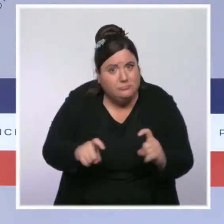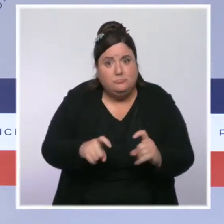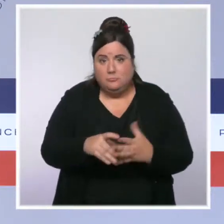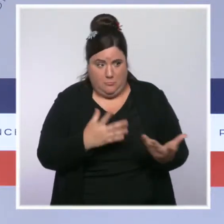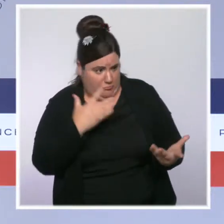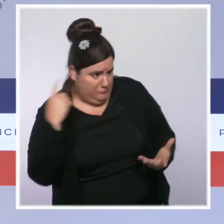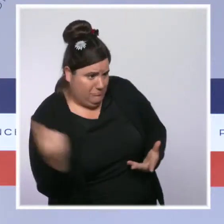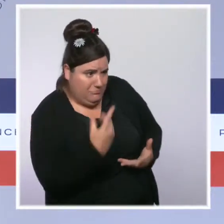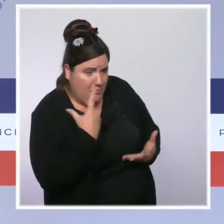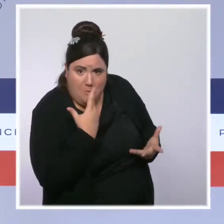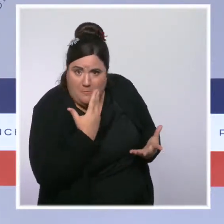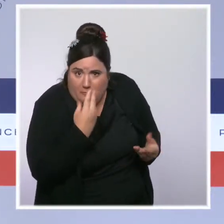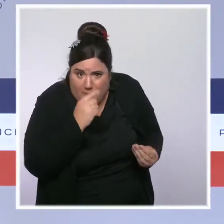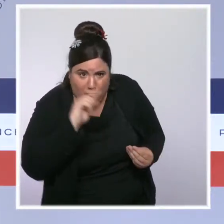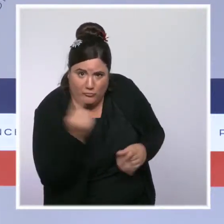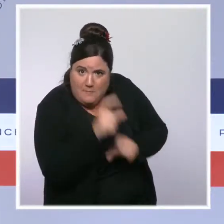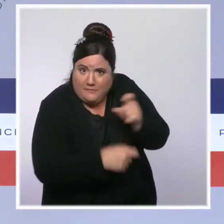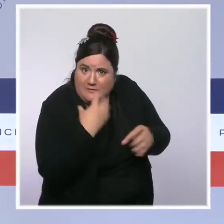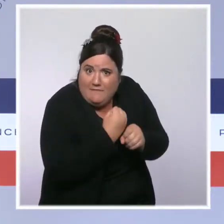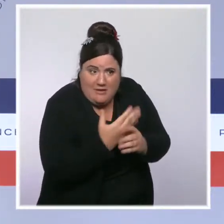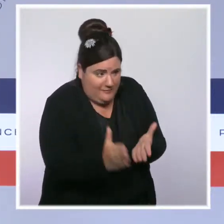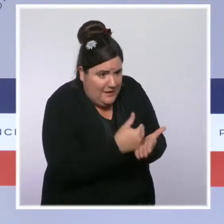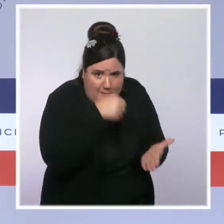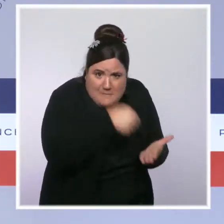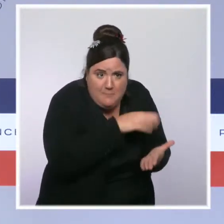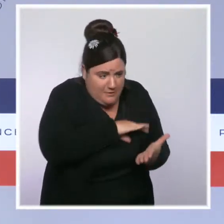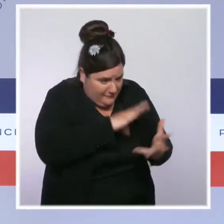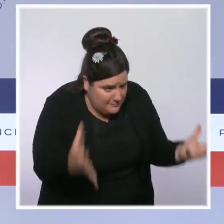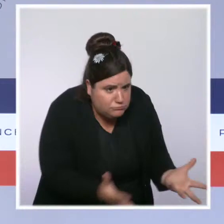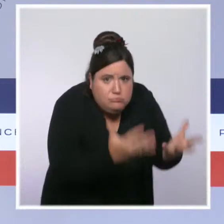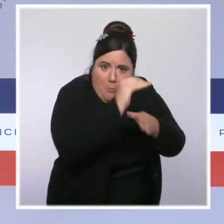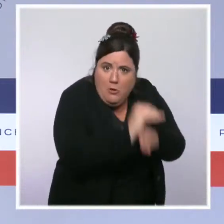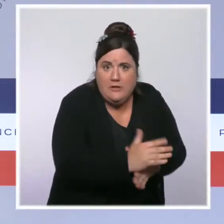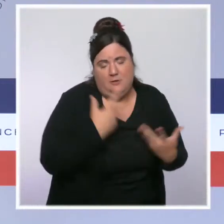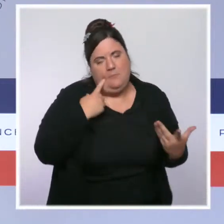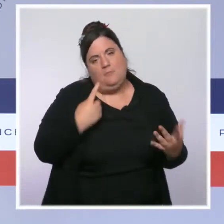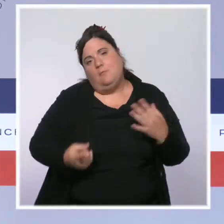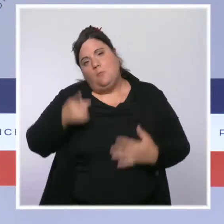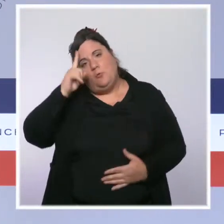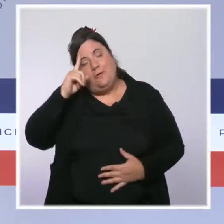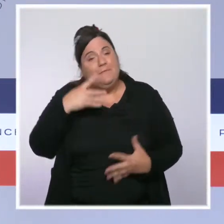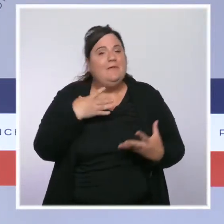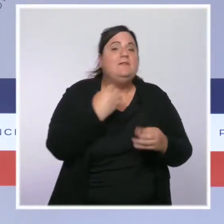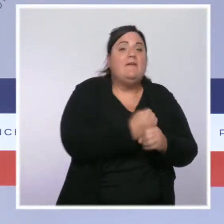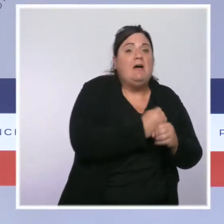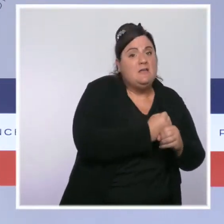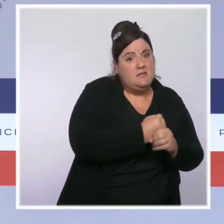notamment de ceux qui travaillent avec les plus faibles salaires, parce qu'il faut toujours que travailler soit plus intéressant que ne pas travailler.